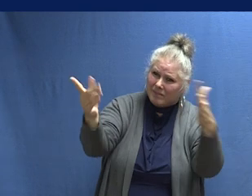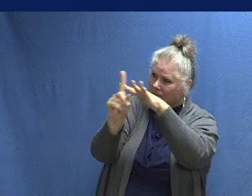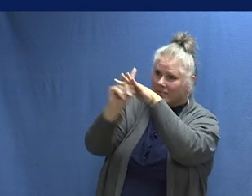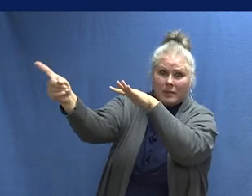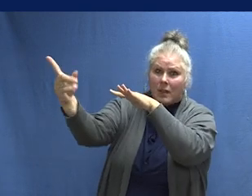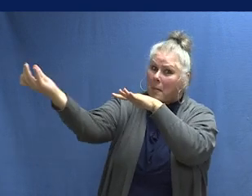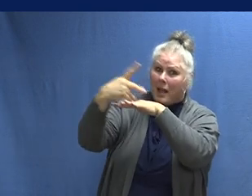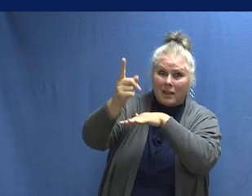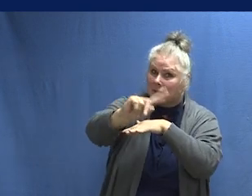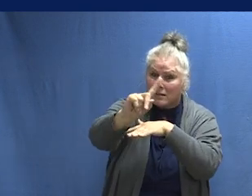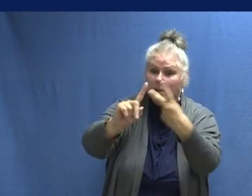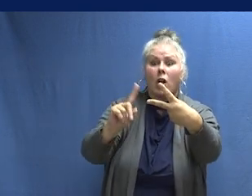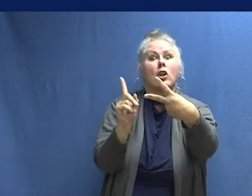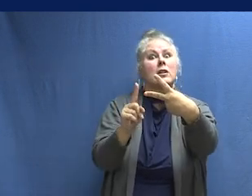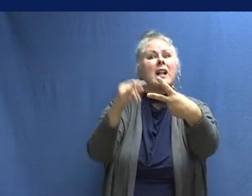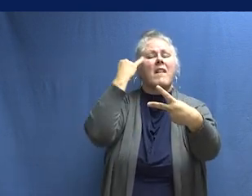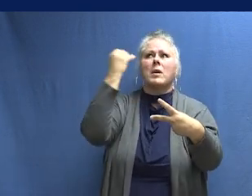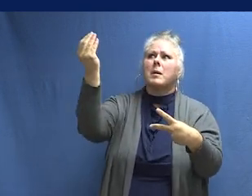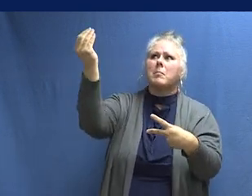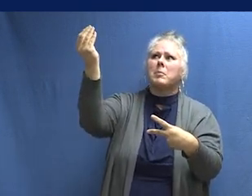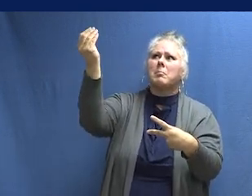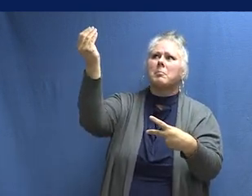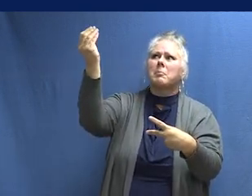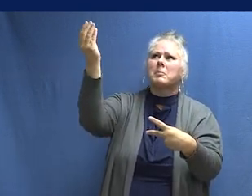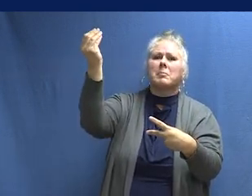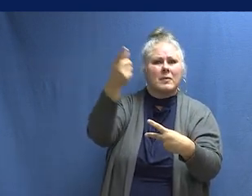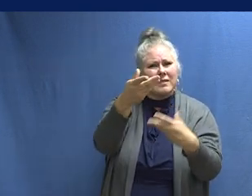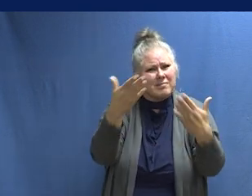Vete a tu lugar de encuentro y quédate afuera. Cuando escuches un chirrido, es momento